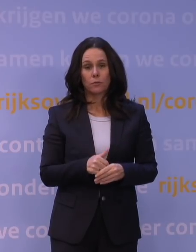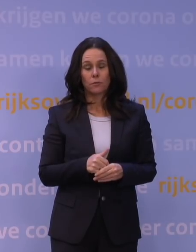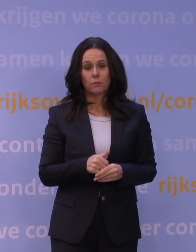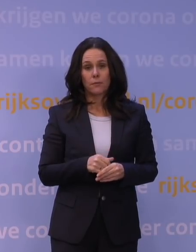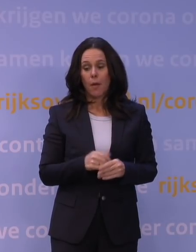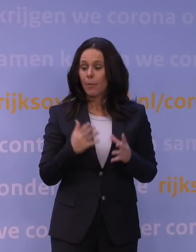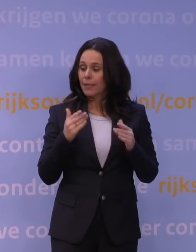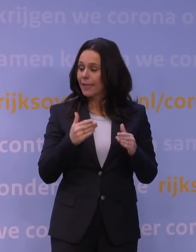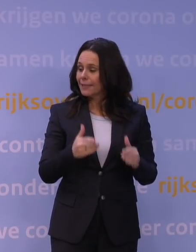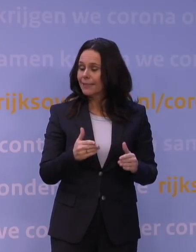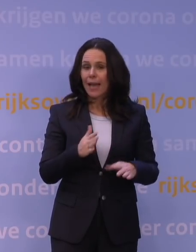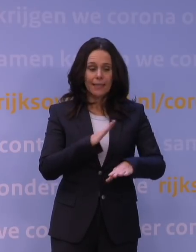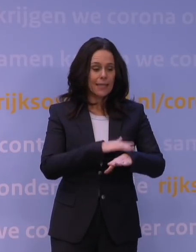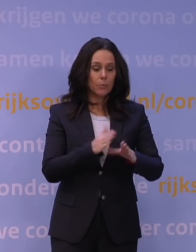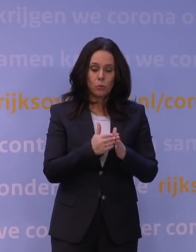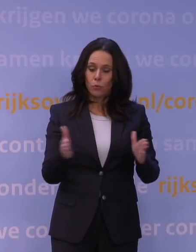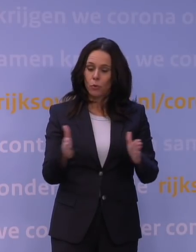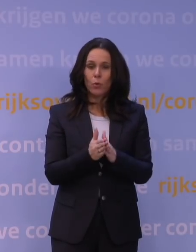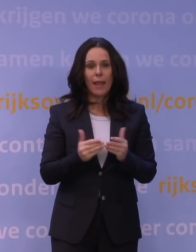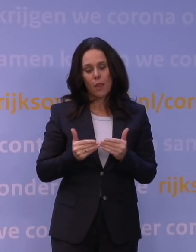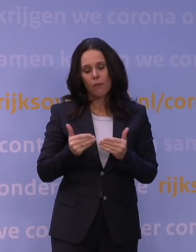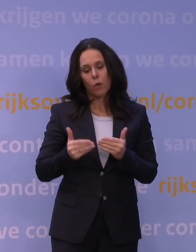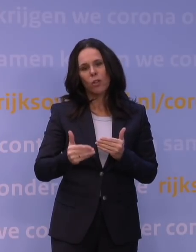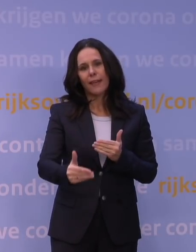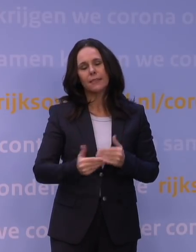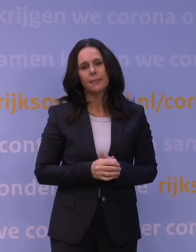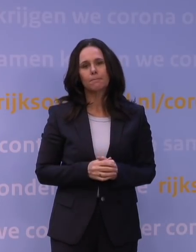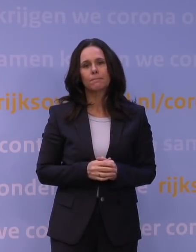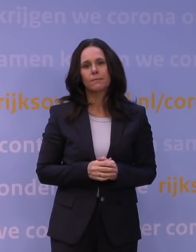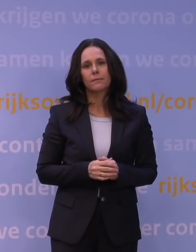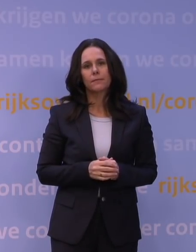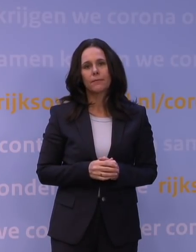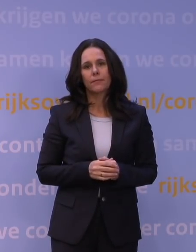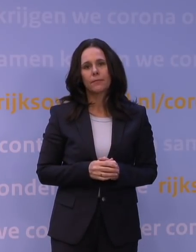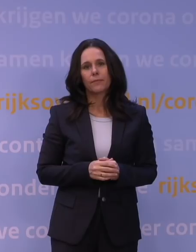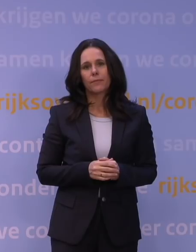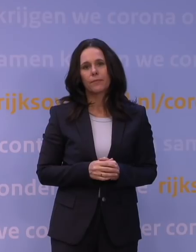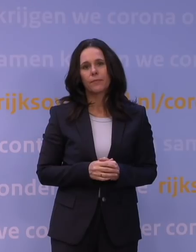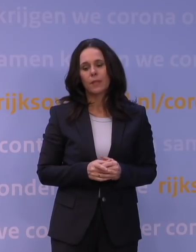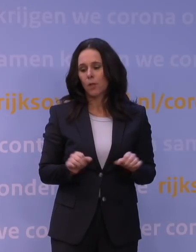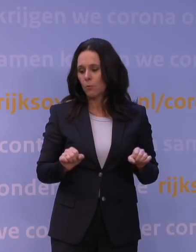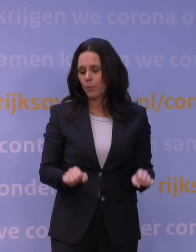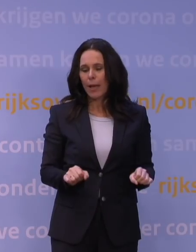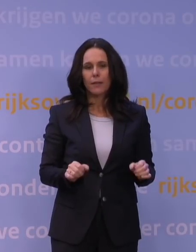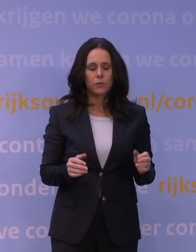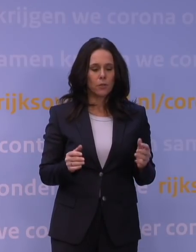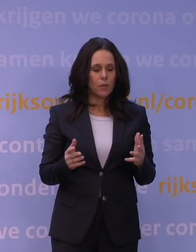die hebben een duur en die hebben een frequentie. Nou, dat bepaalt uiteindelijk hoeveel mogelijkheid tot overdracht er is.